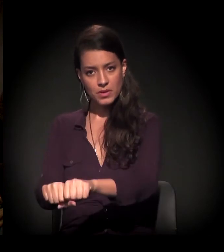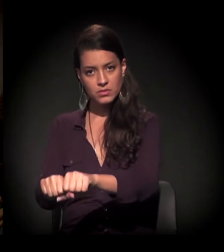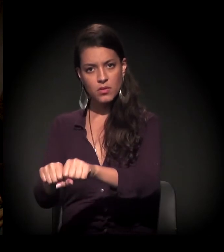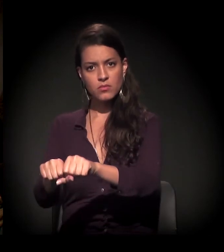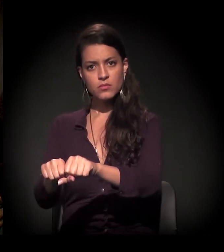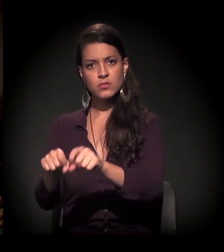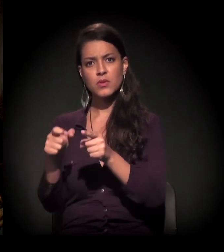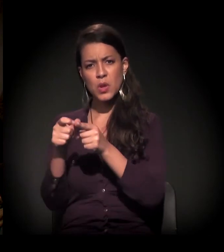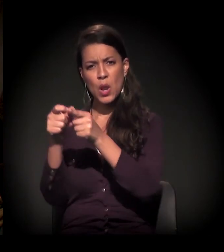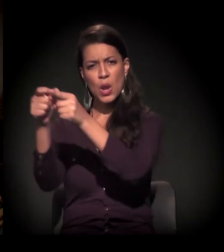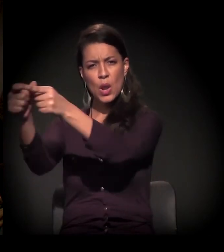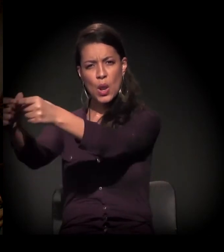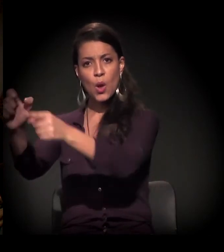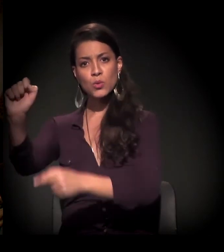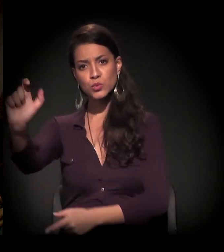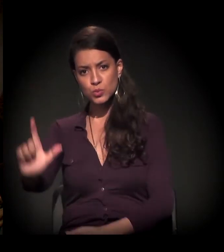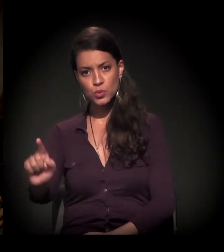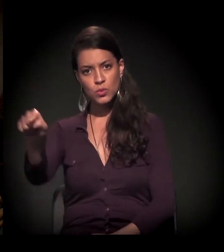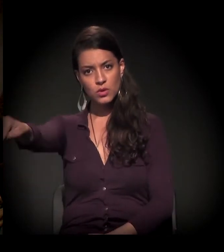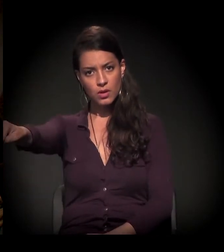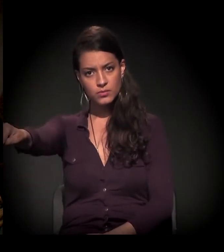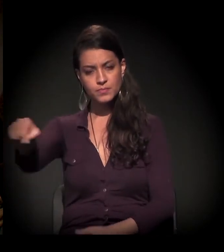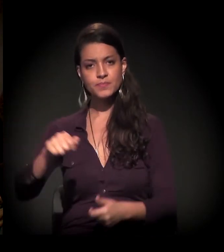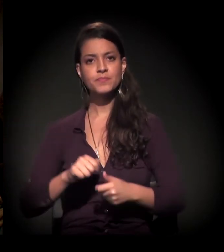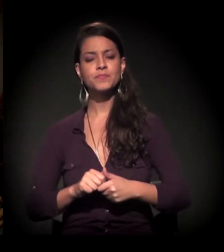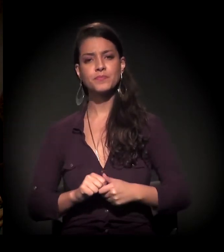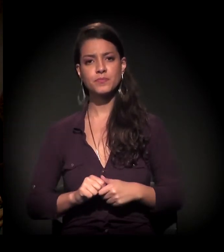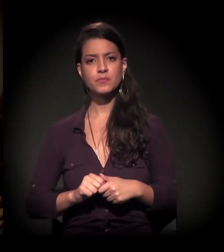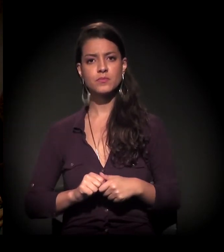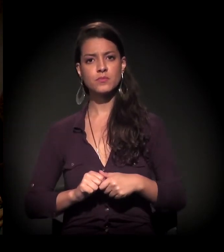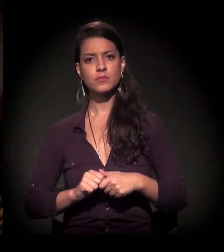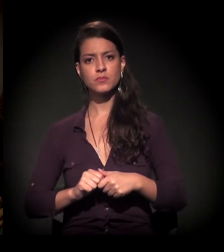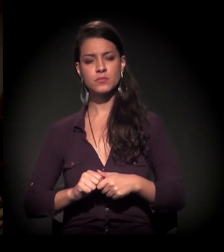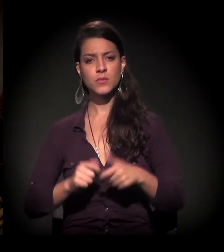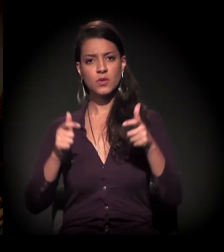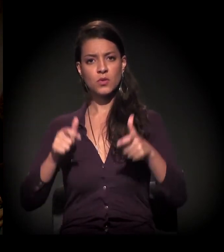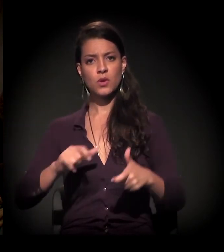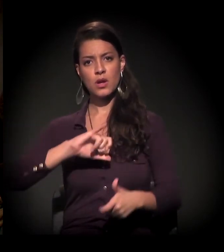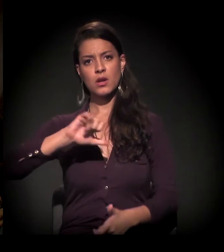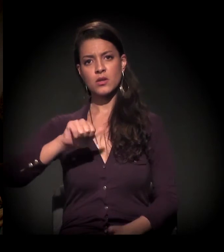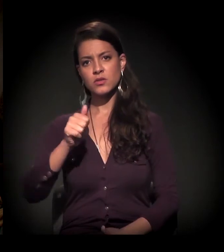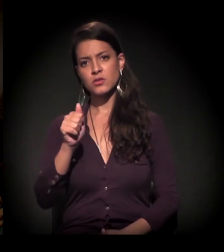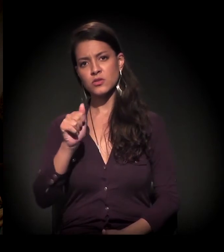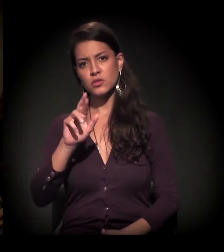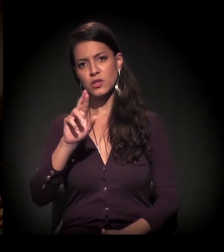bem no extremo, Zona Sul, Jardim da União,